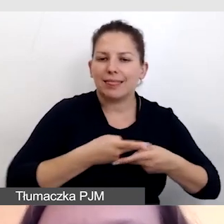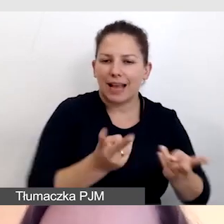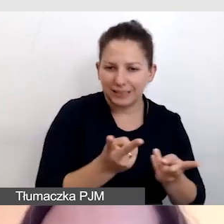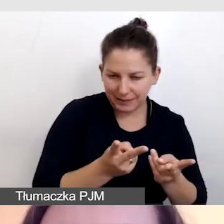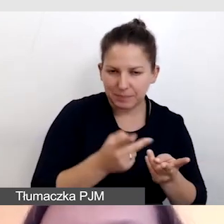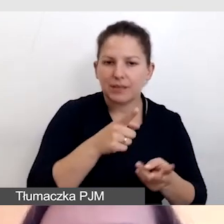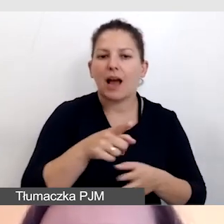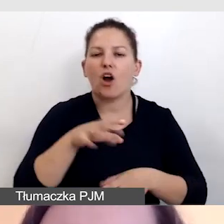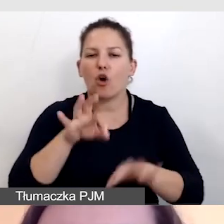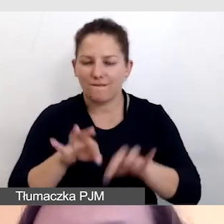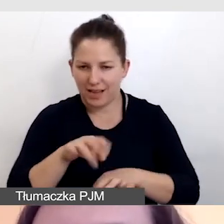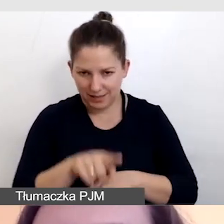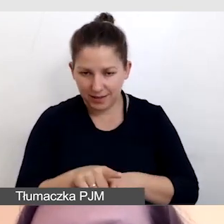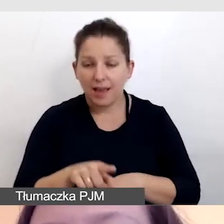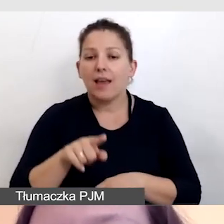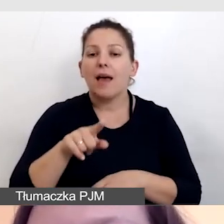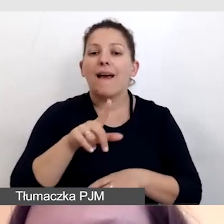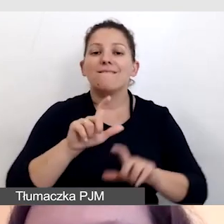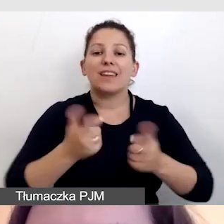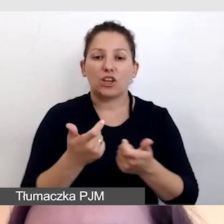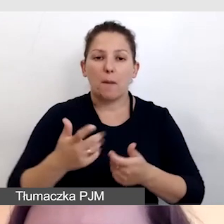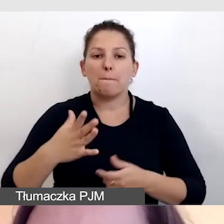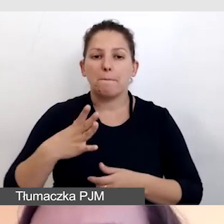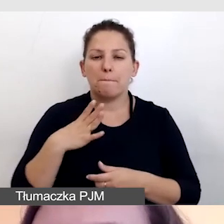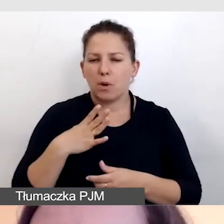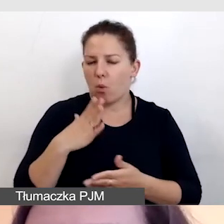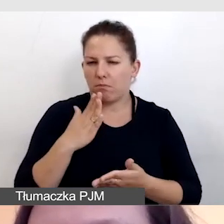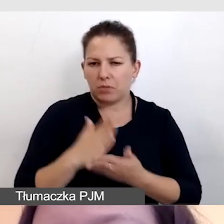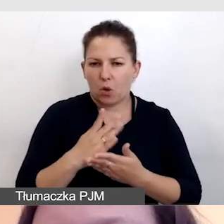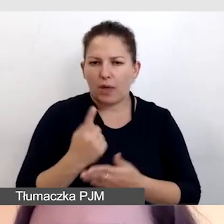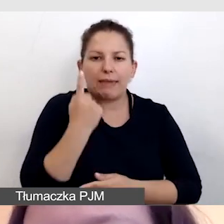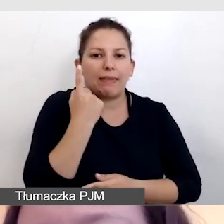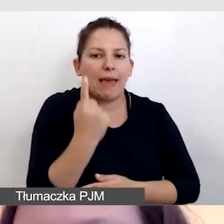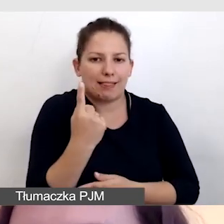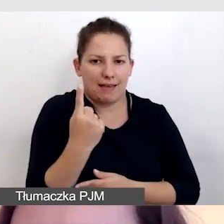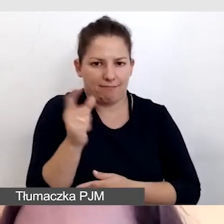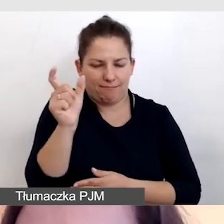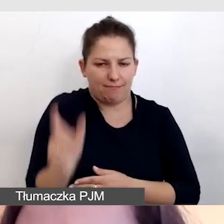Bowiem na wydarzeniu mieliśmy tylko jednego uczestnika niesłyszącego,